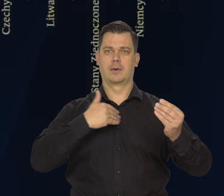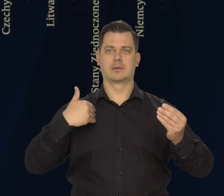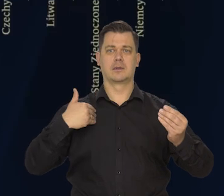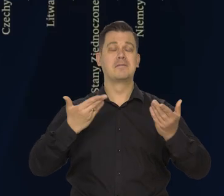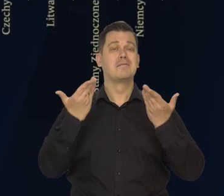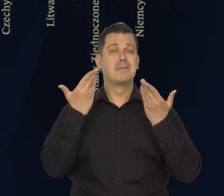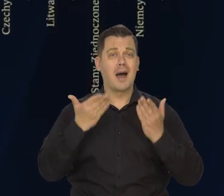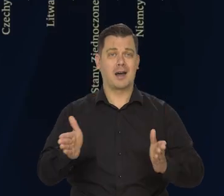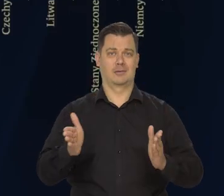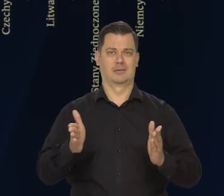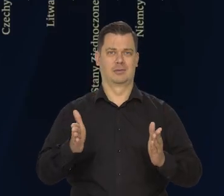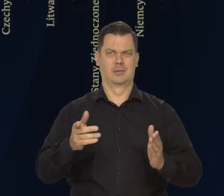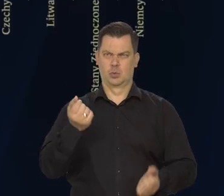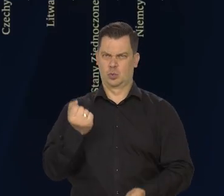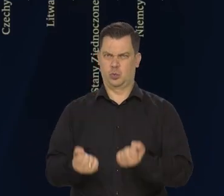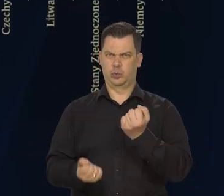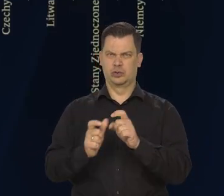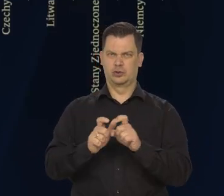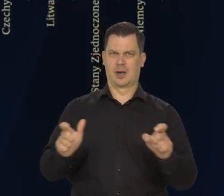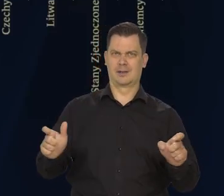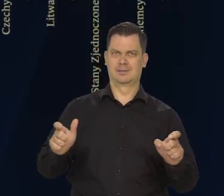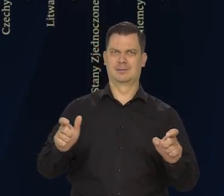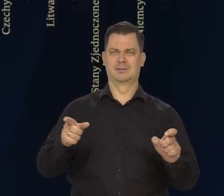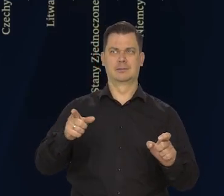w tej bardzo trudnej światowo sytuacji.